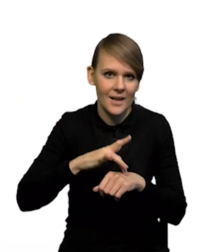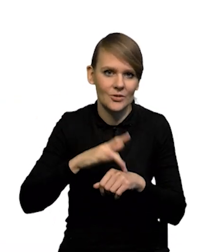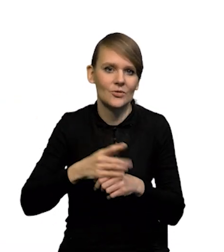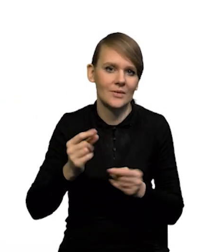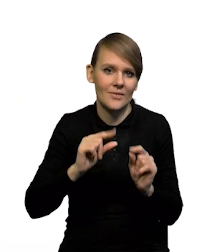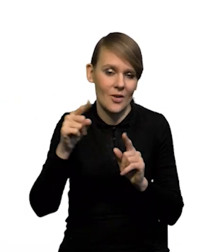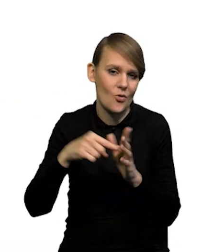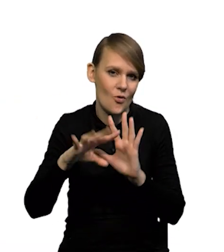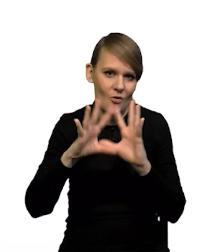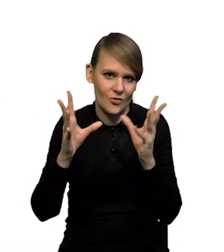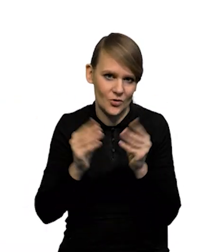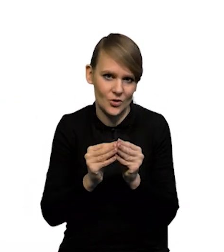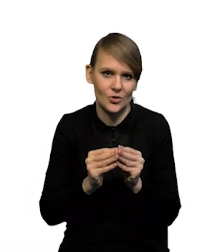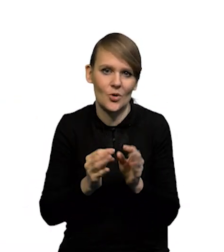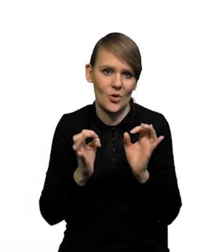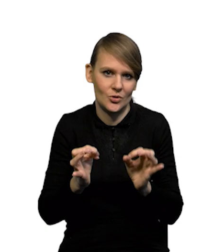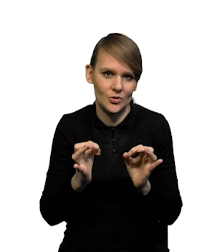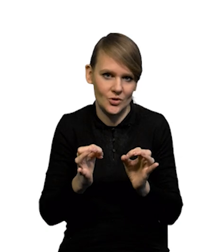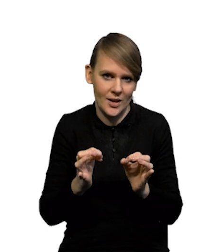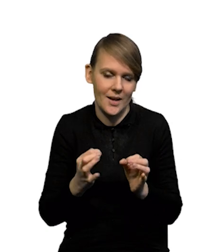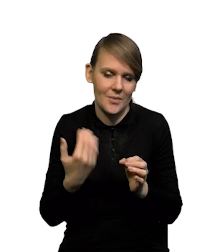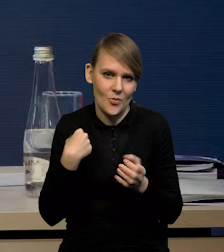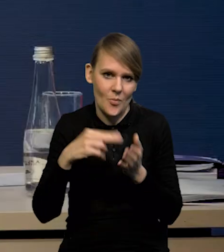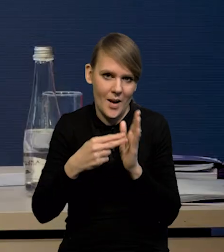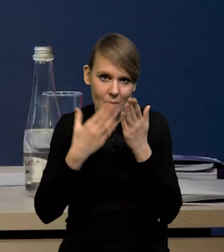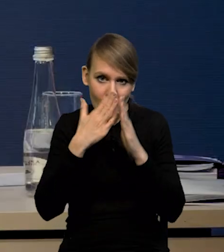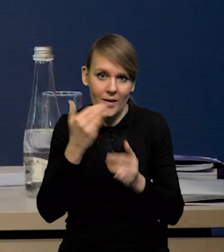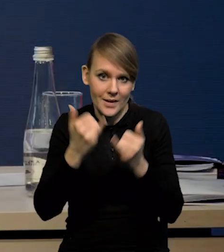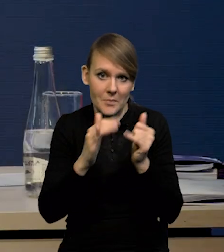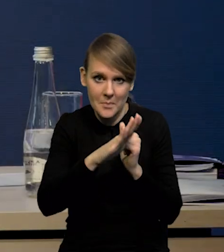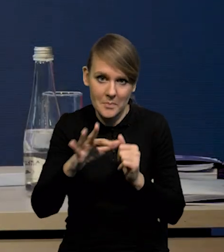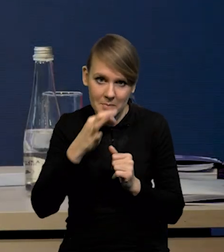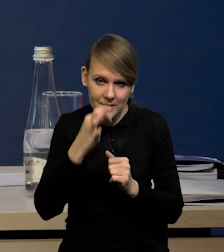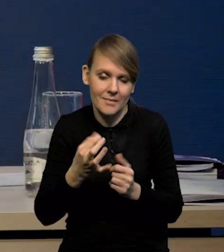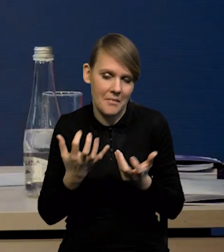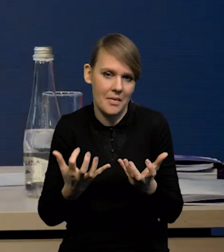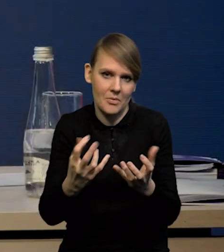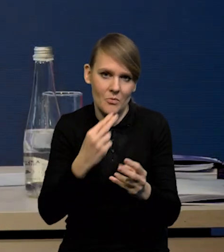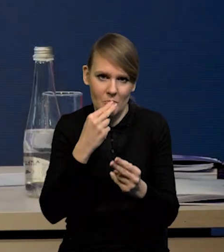I to jest wszystko, co chcieliśmy Państwu pokazać. Natomiast jeżeli są pytania, to bardzo chętnie na nie odpowiemy.